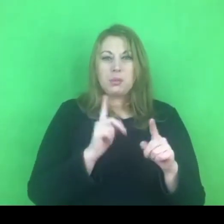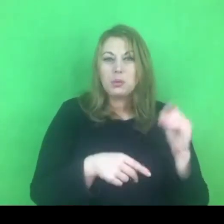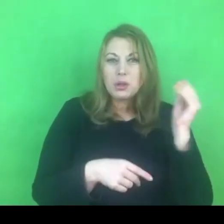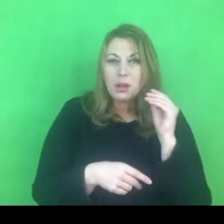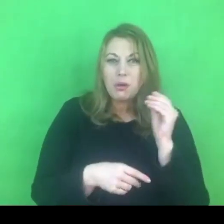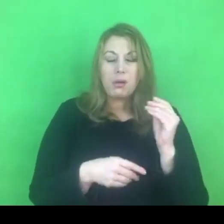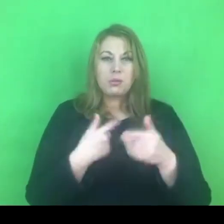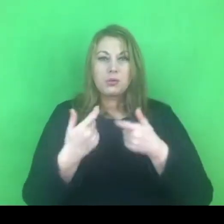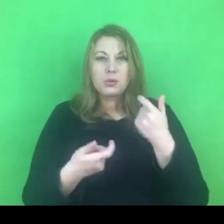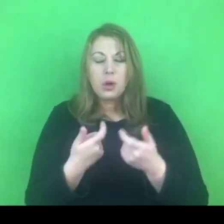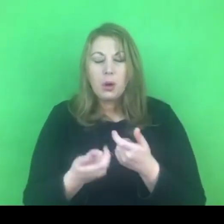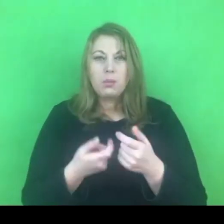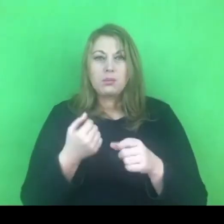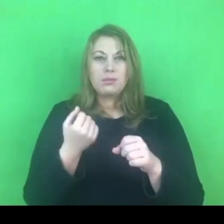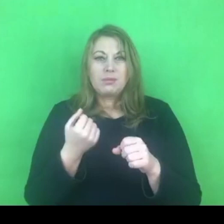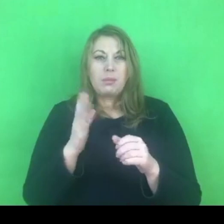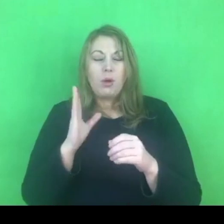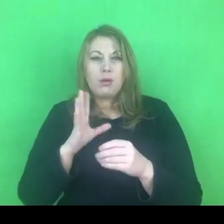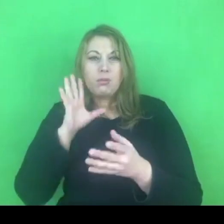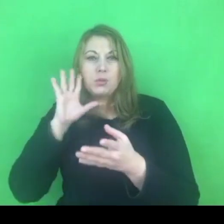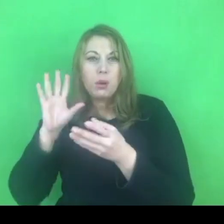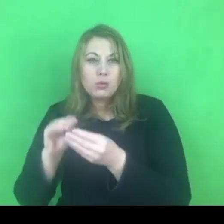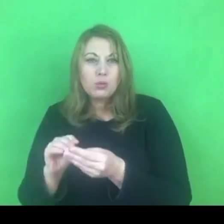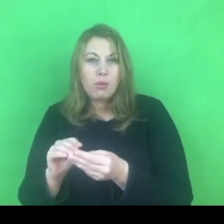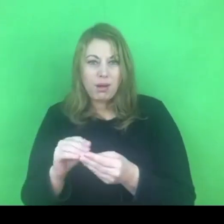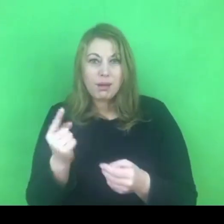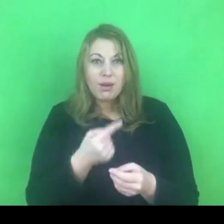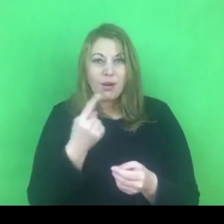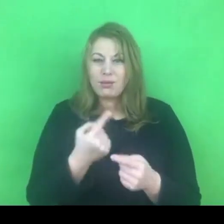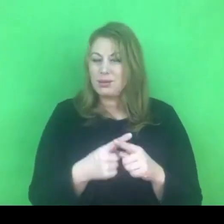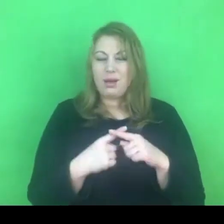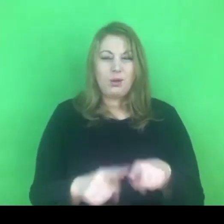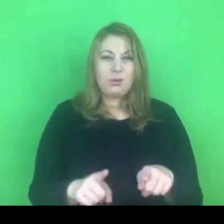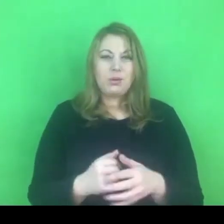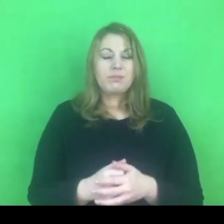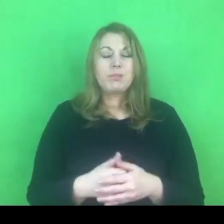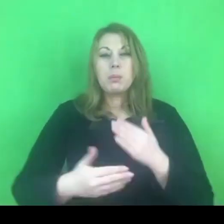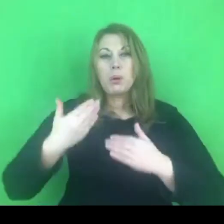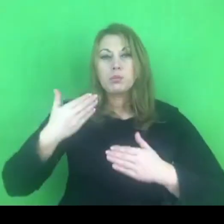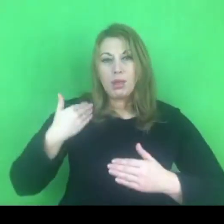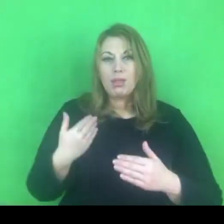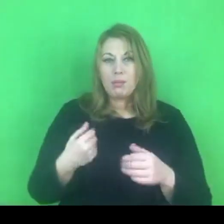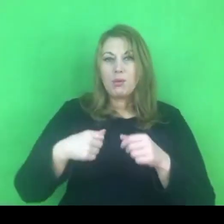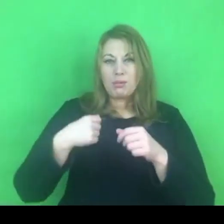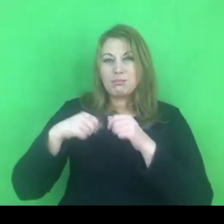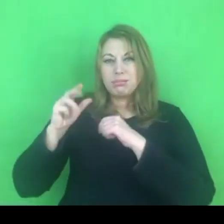Mało tego, w poprzednim programie, tak samo w tym, jest wyrażone oczekiwanie,